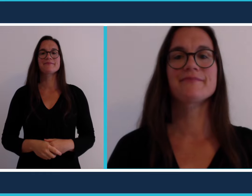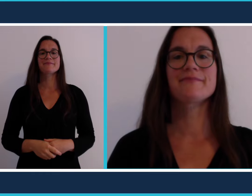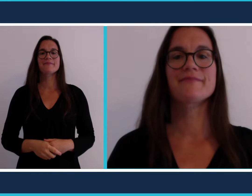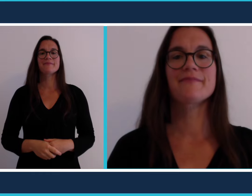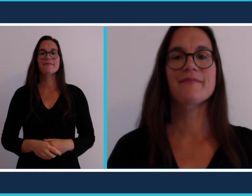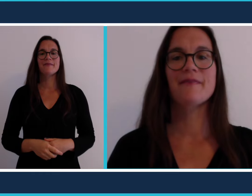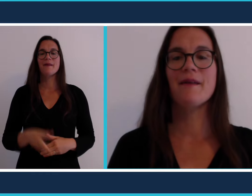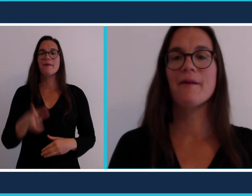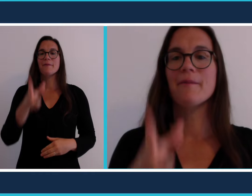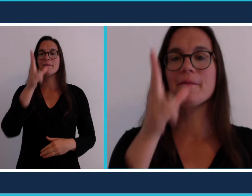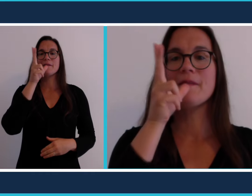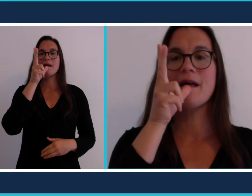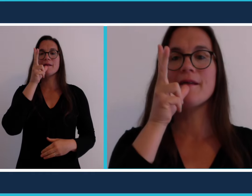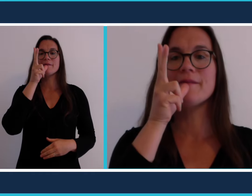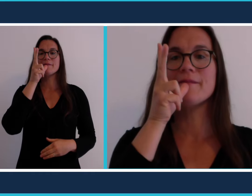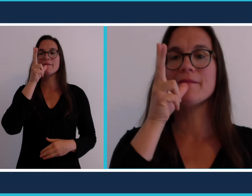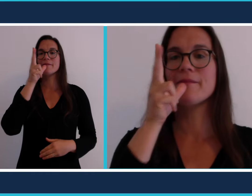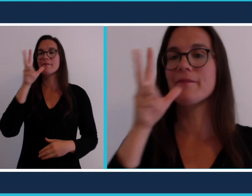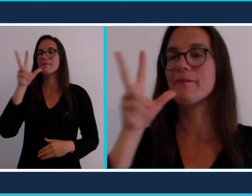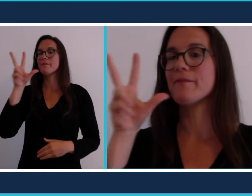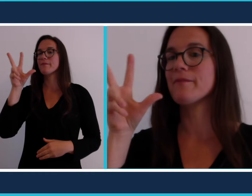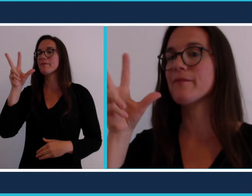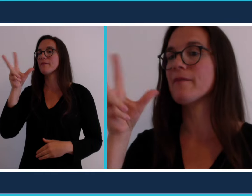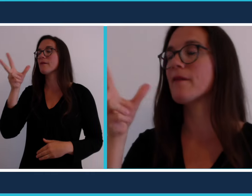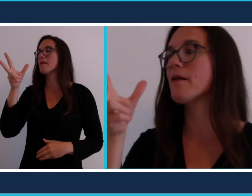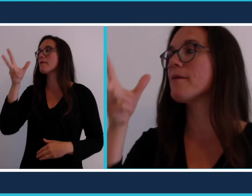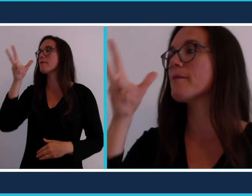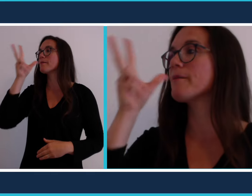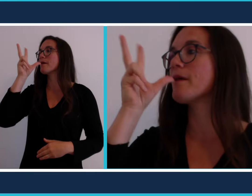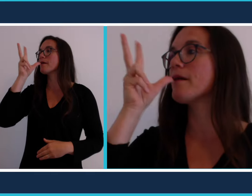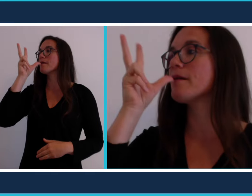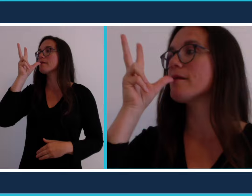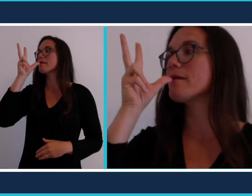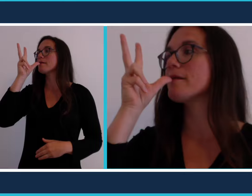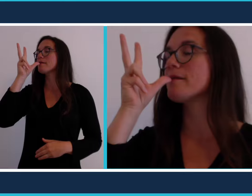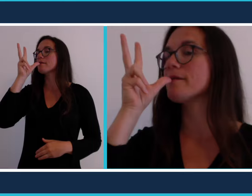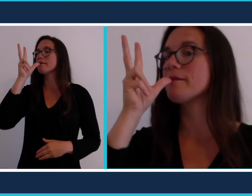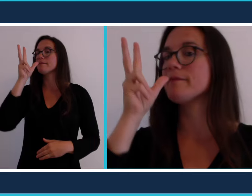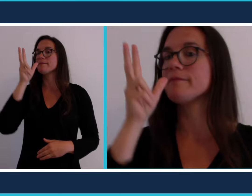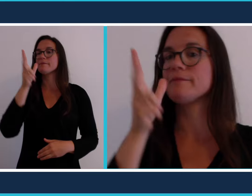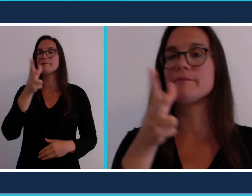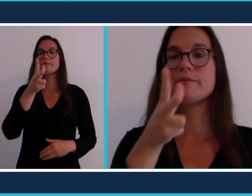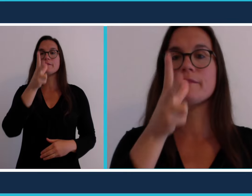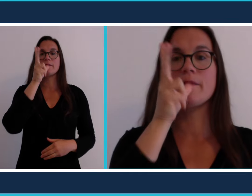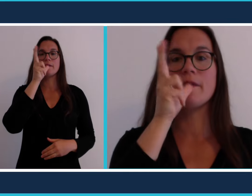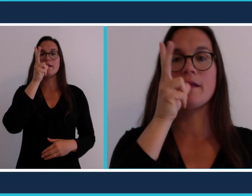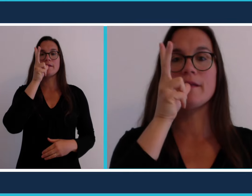bar se signe ainsi le pouce vers la bouche et 2 doigts dressés [bar]